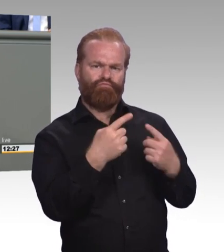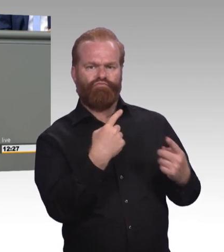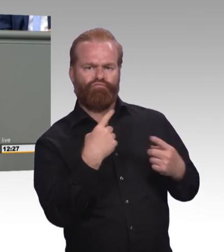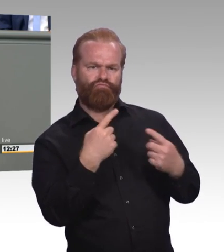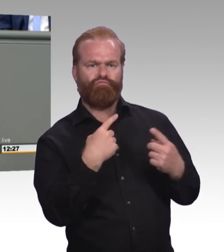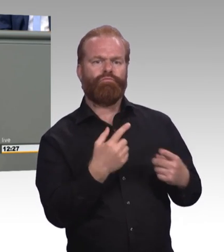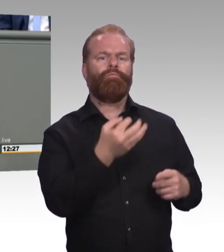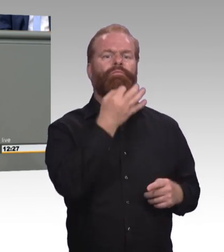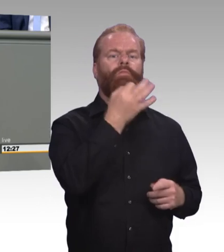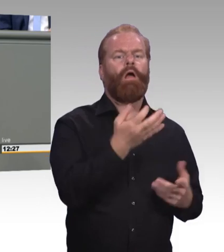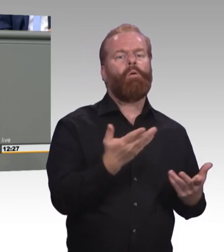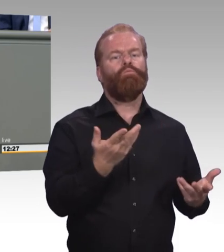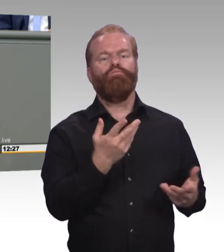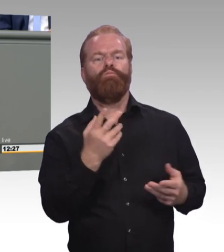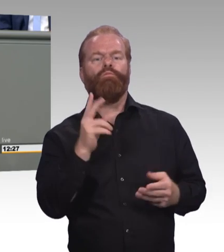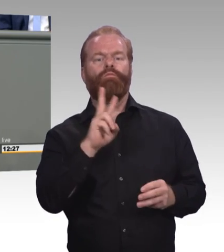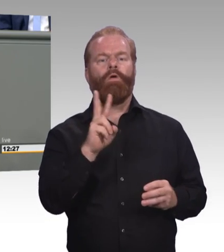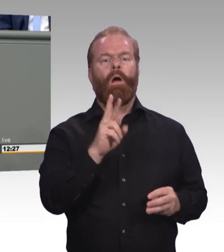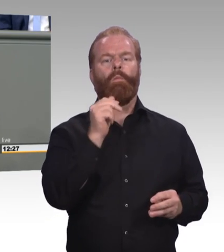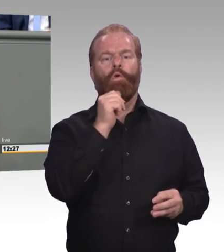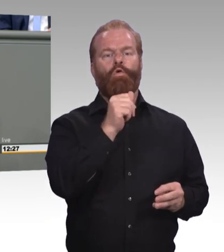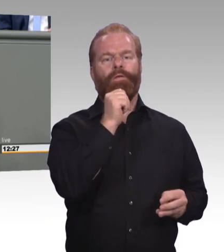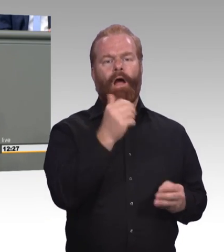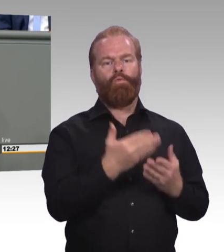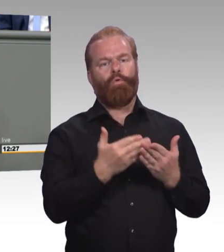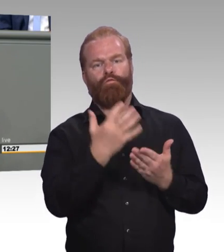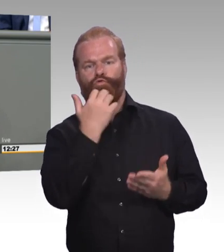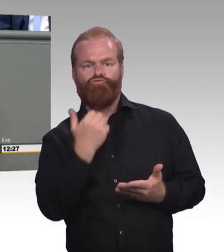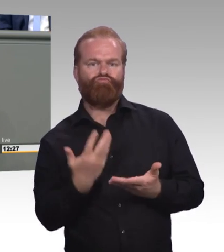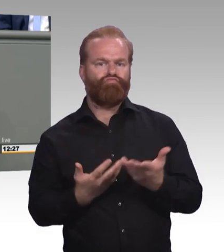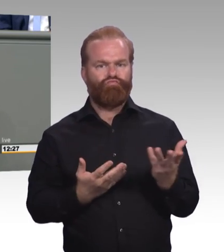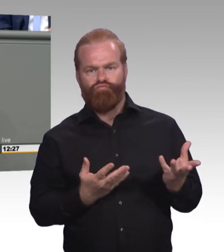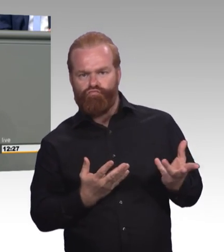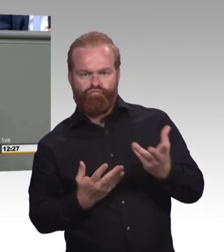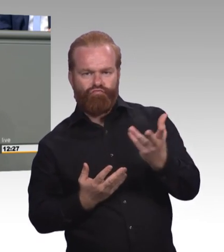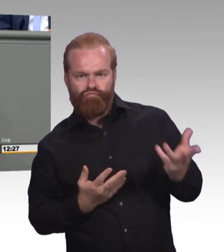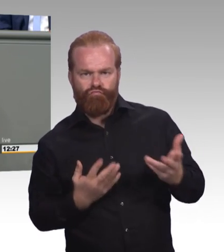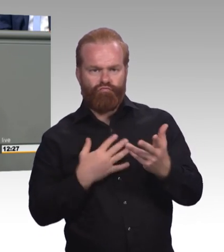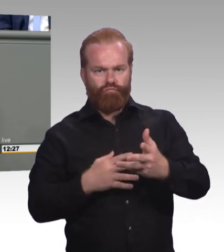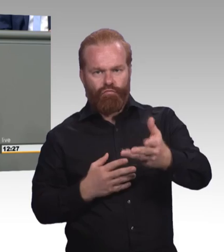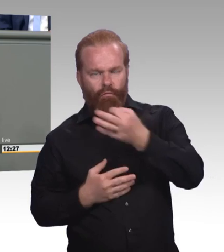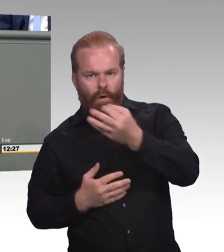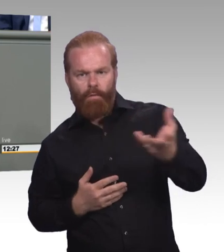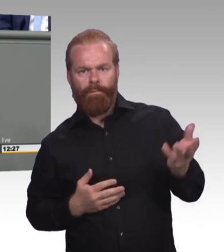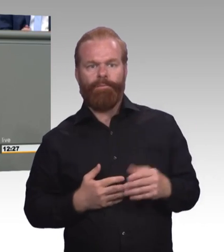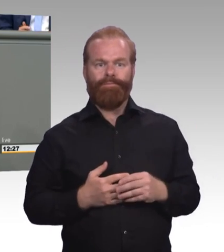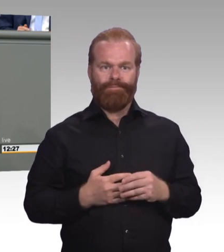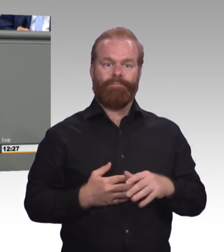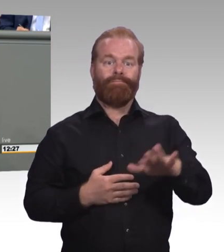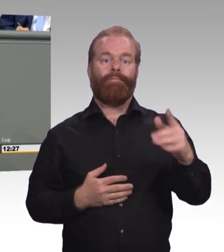Und dann habe ich natürlich die Frage gestellt, was denn gegen berufliche Bildung aus ihrer Sicht sprechen würde. Und eine Antwort, ich habe viele Antworten bekommen,